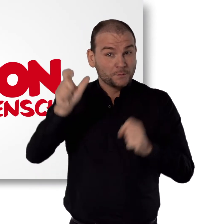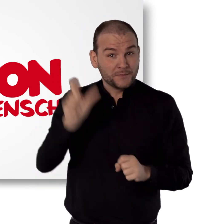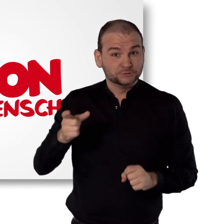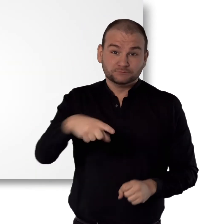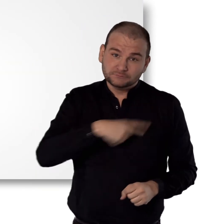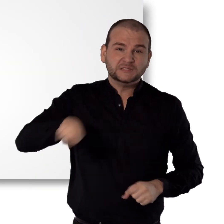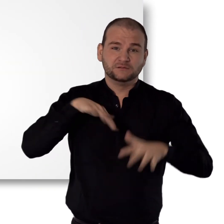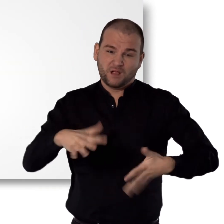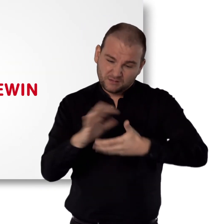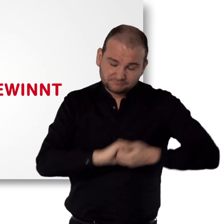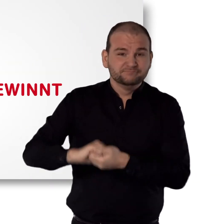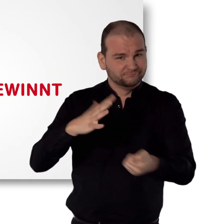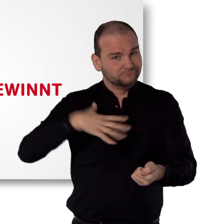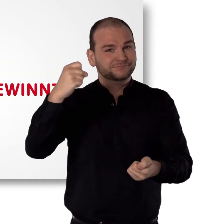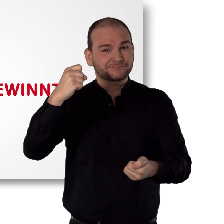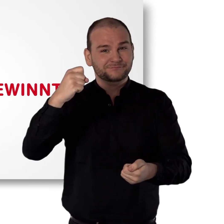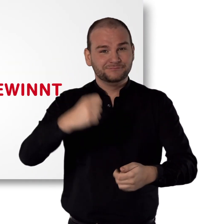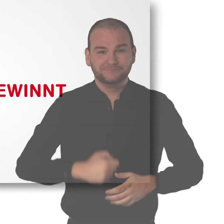Aktion Mensch Das Wir gewinnt